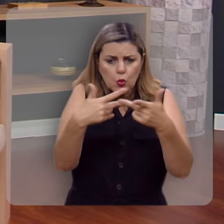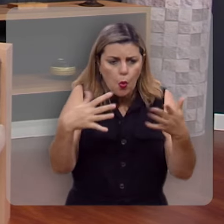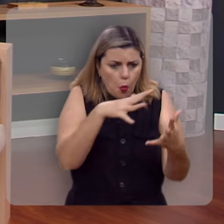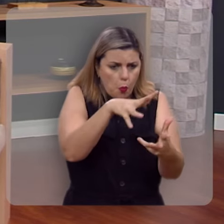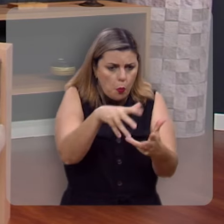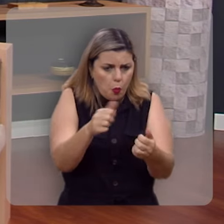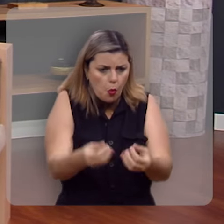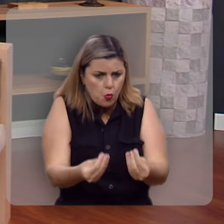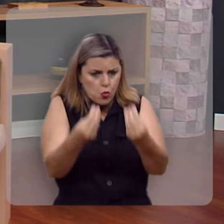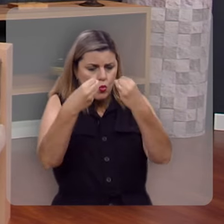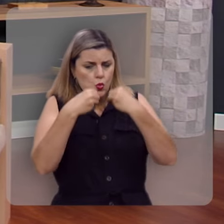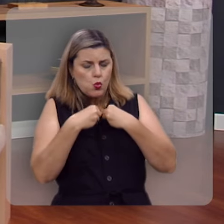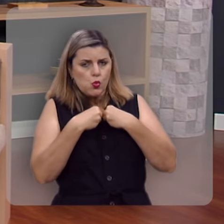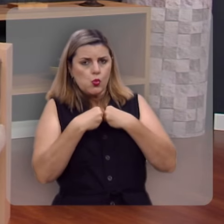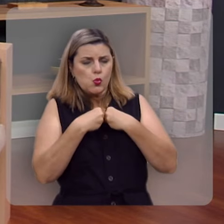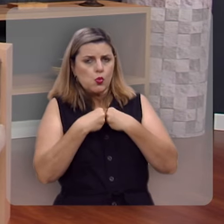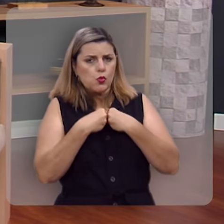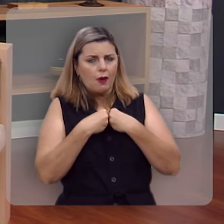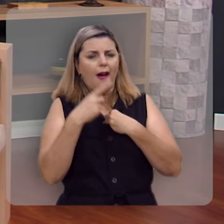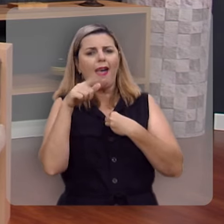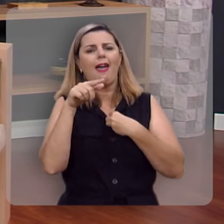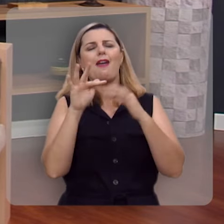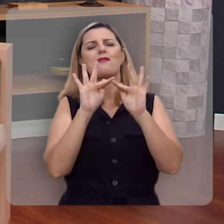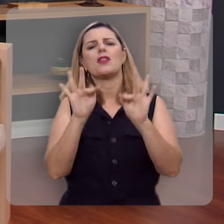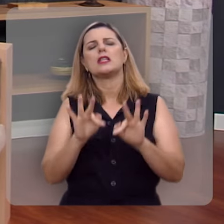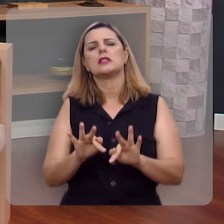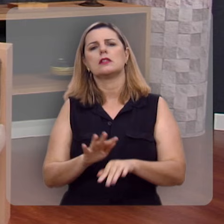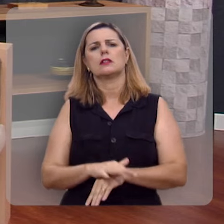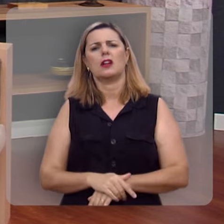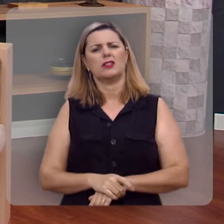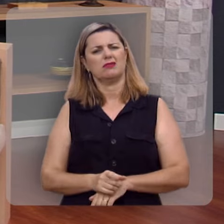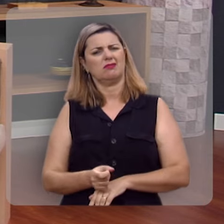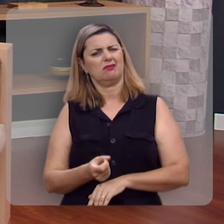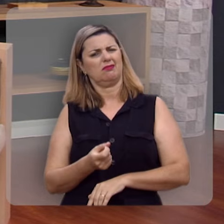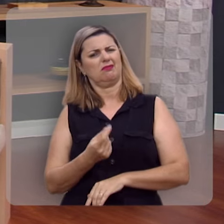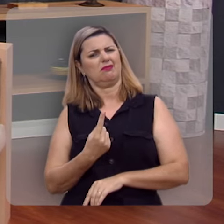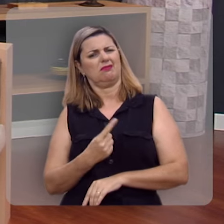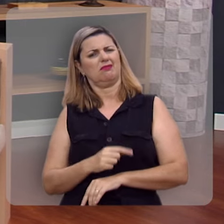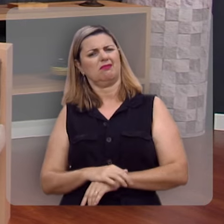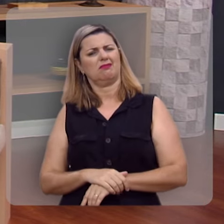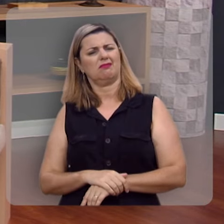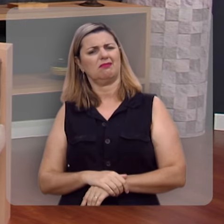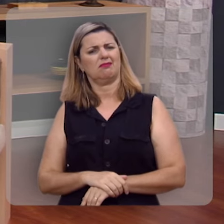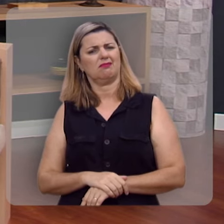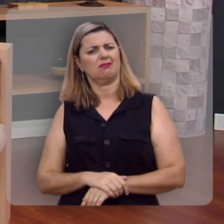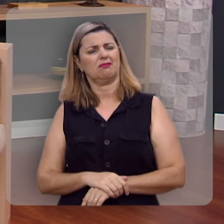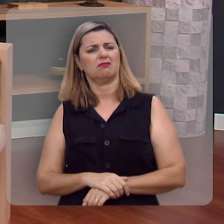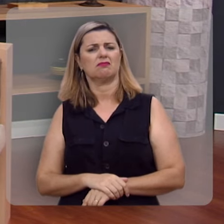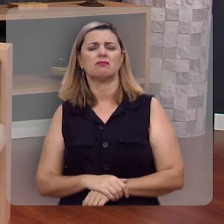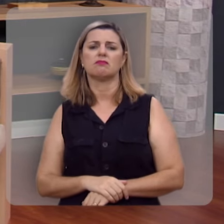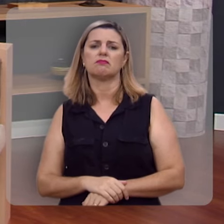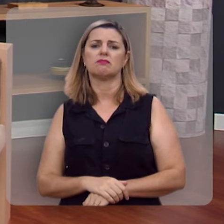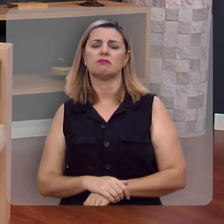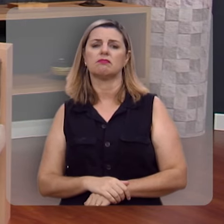o mundo lhe oferece esta felicidade que você tanto anseia no seu coração.